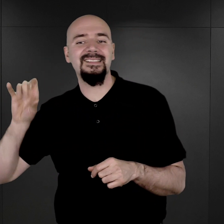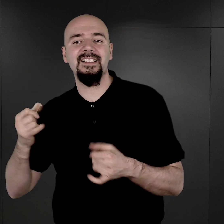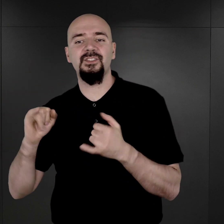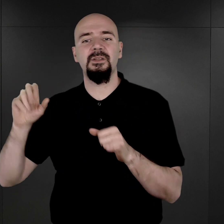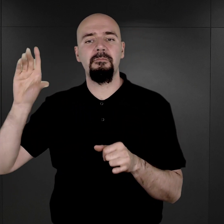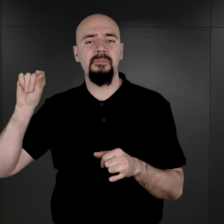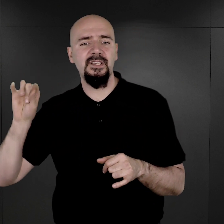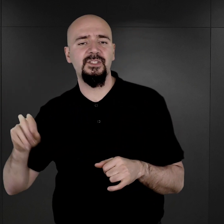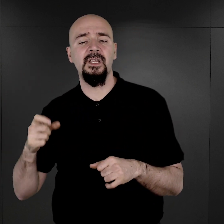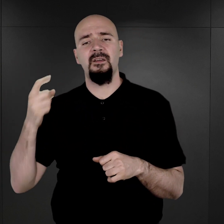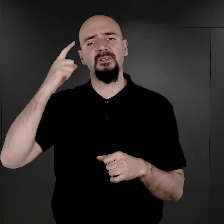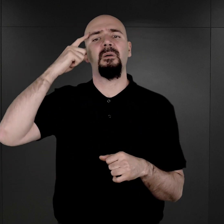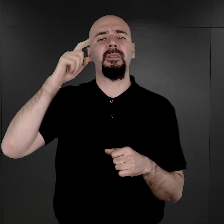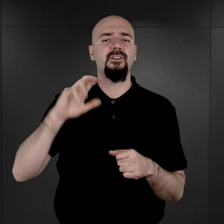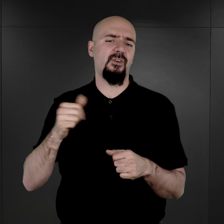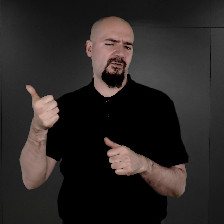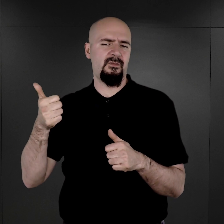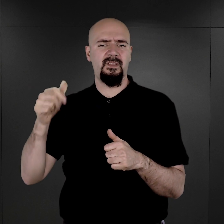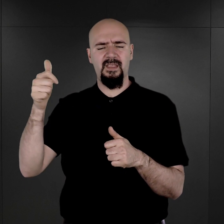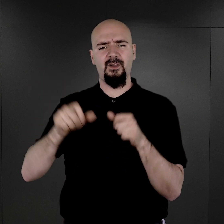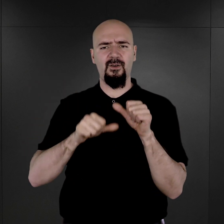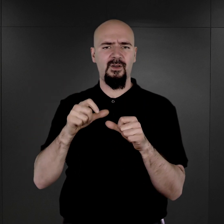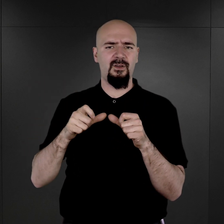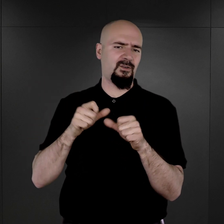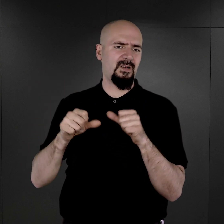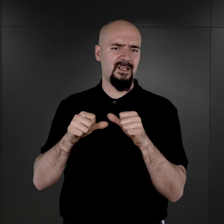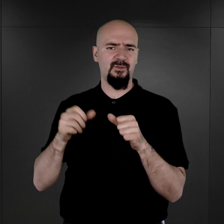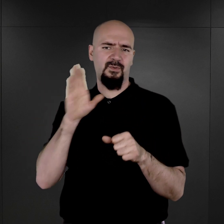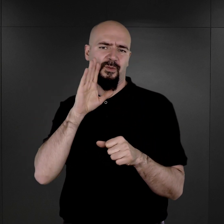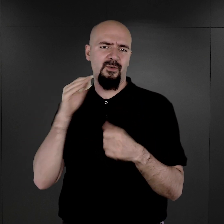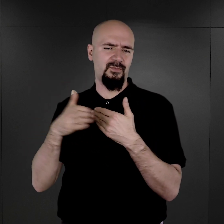wspominają, że on pewnego razu, nawet w obecności podobno esesmanów, opowiedział, że miał sen,